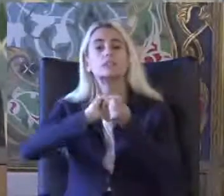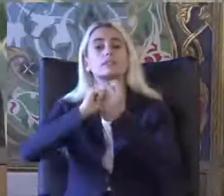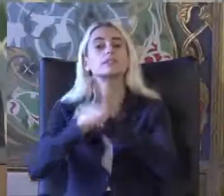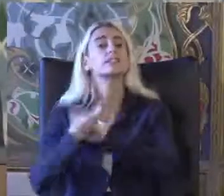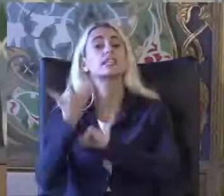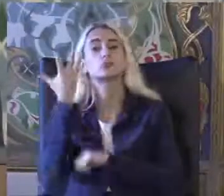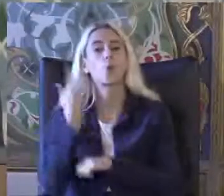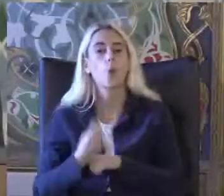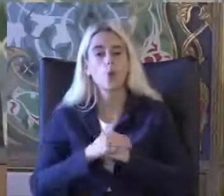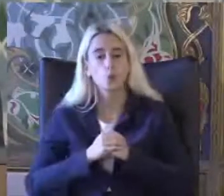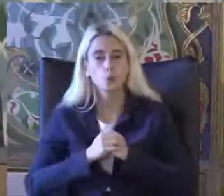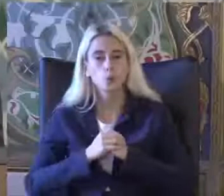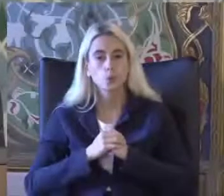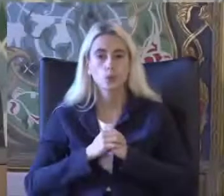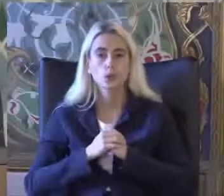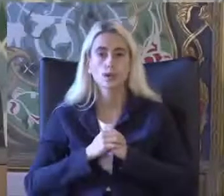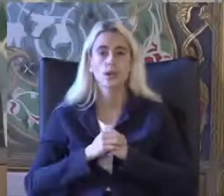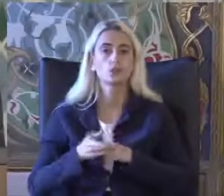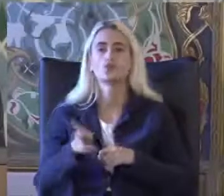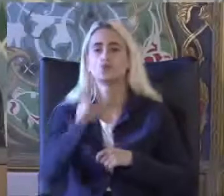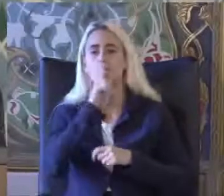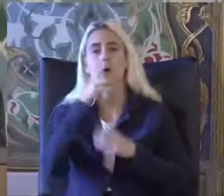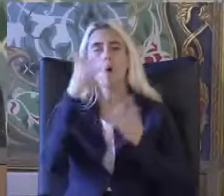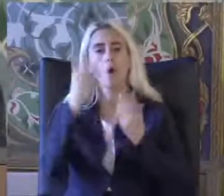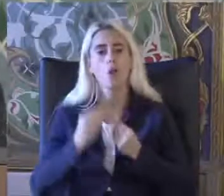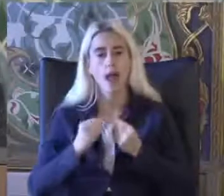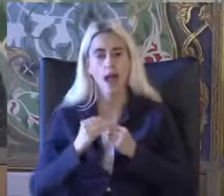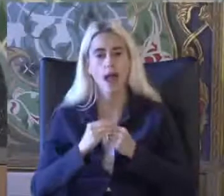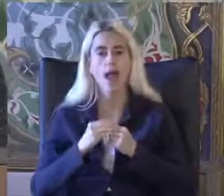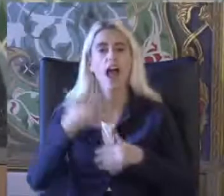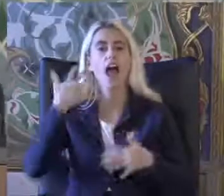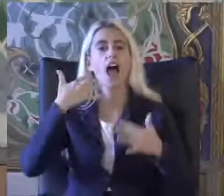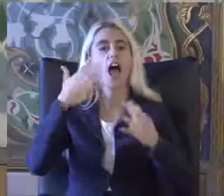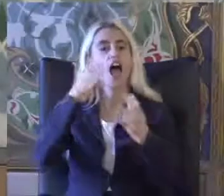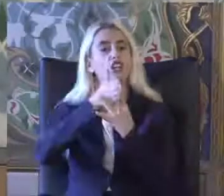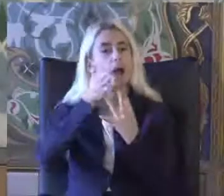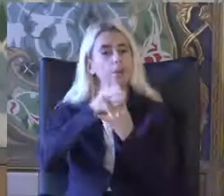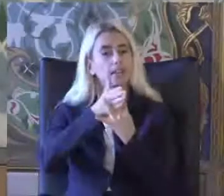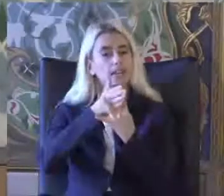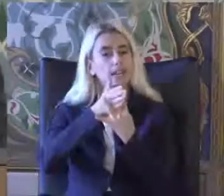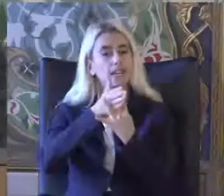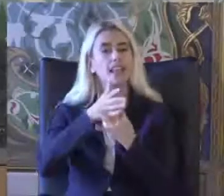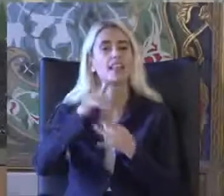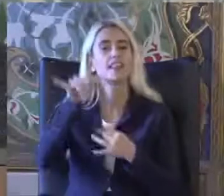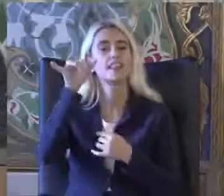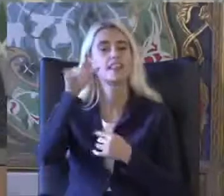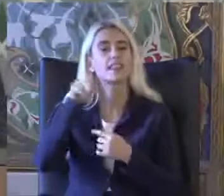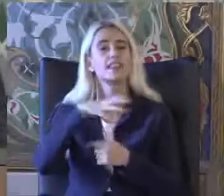Bundan bahsedeceğim Son olarak da Erişilebilirlik ile ilgili Temel kavramları